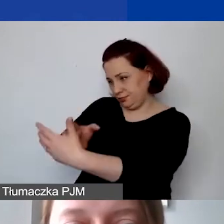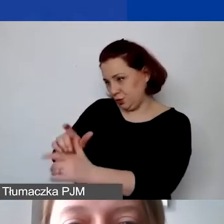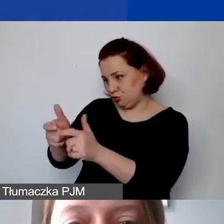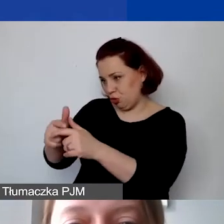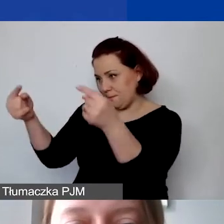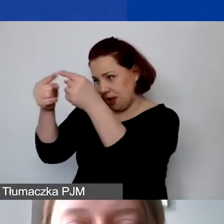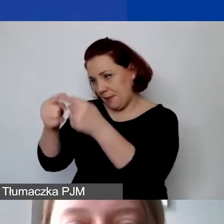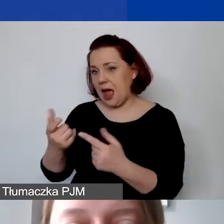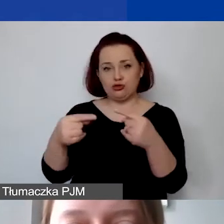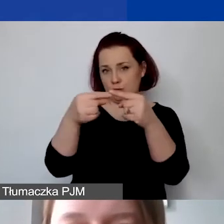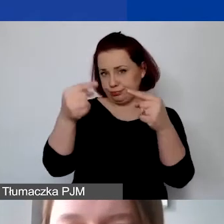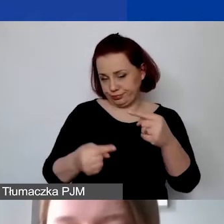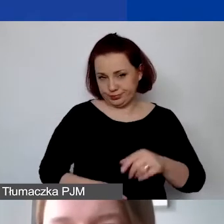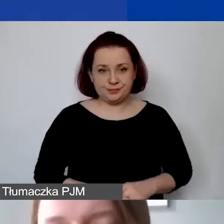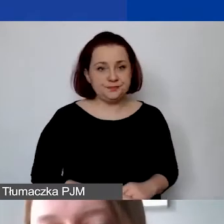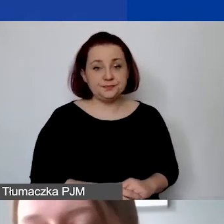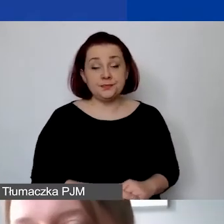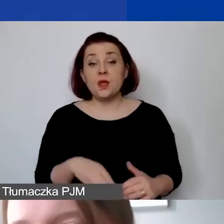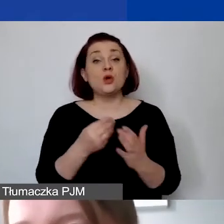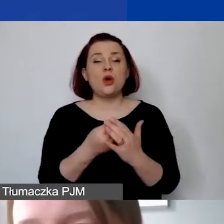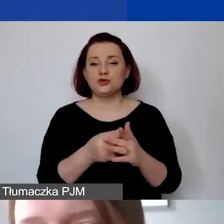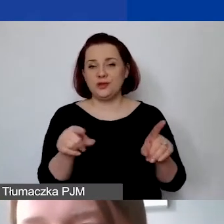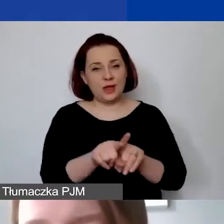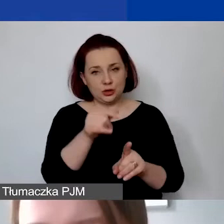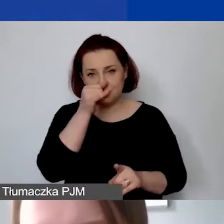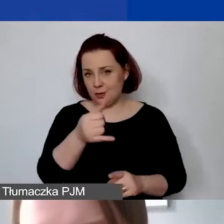Koszty niekwalifikowane to także koszty działań wykluczonych.